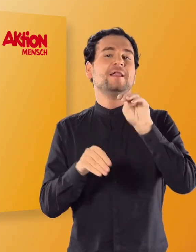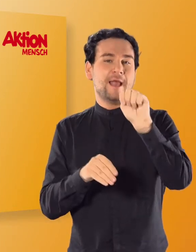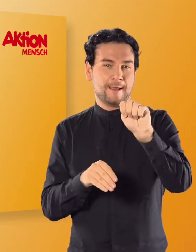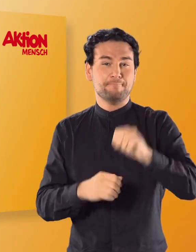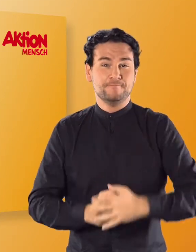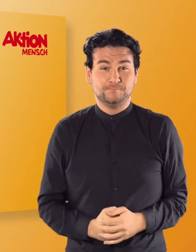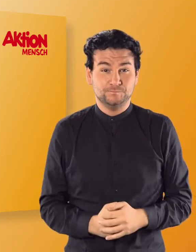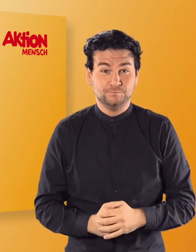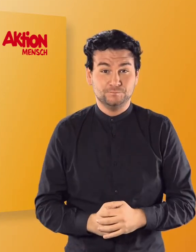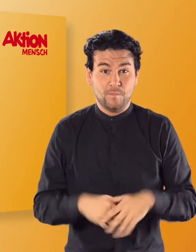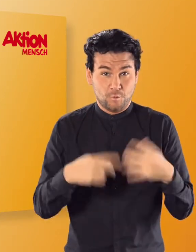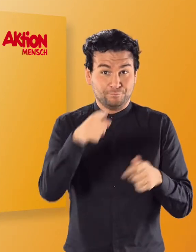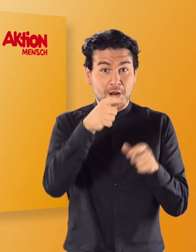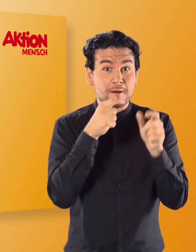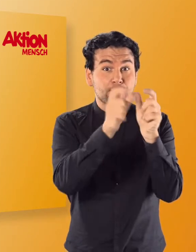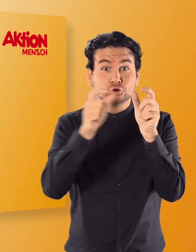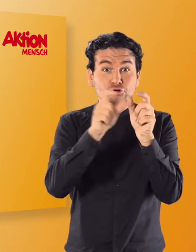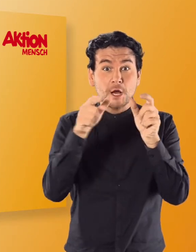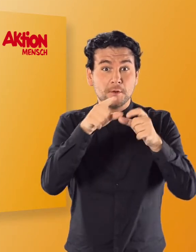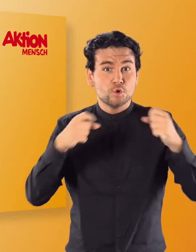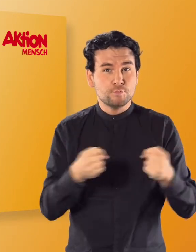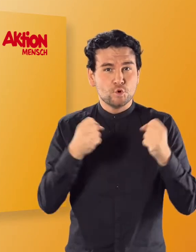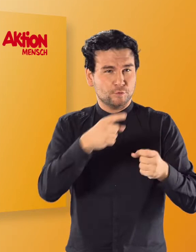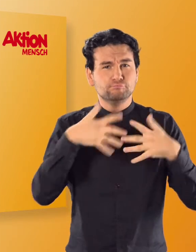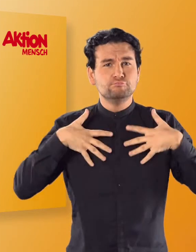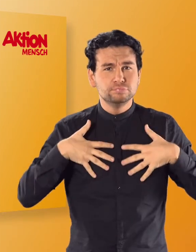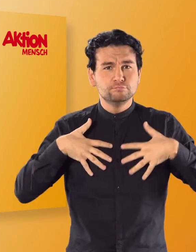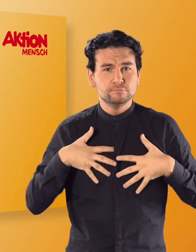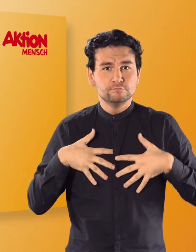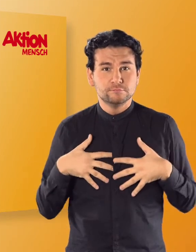Nachdem ihr auch diese Buchstaben in verschiedenen Übungen kennengelernt habt,